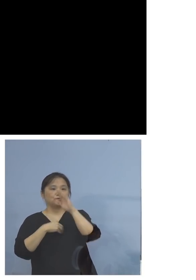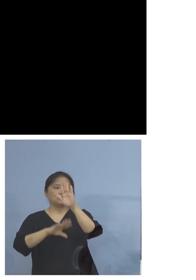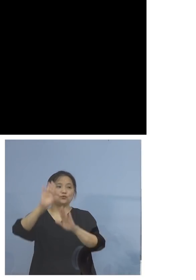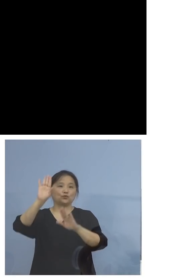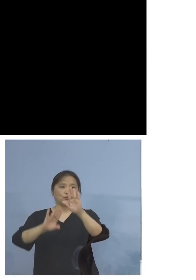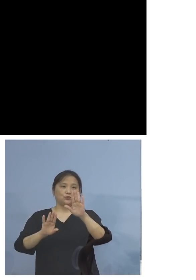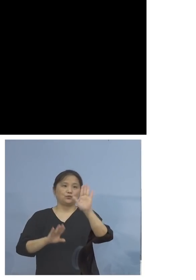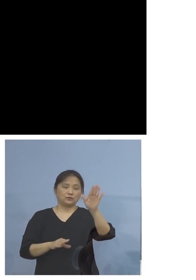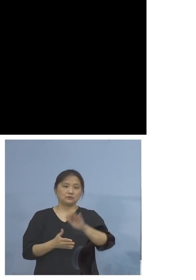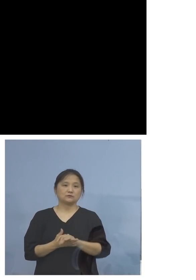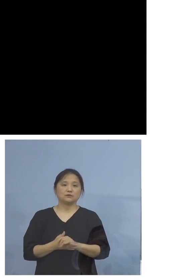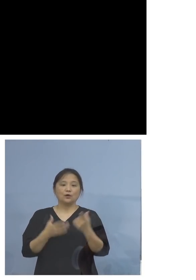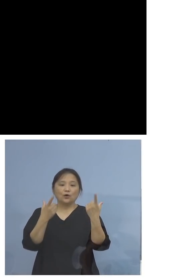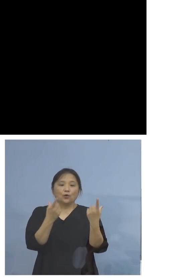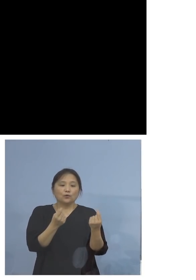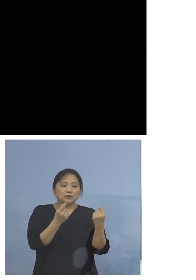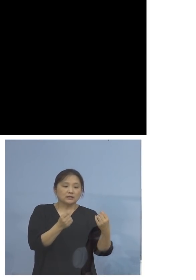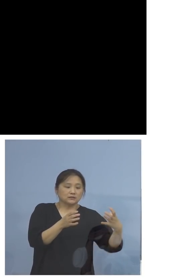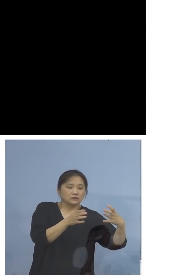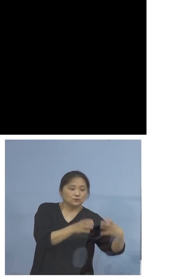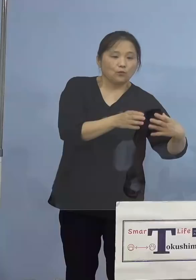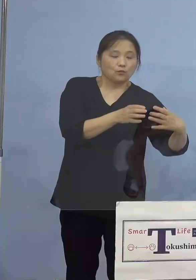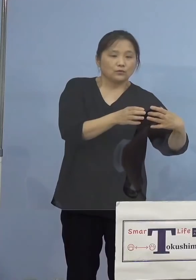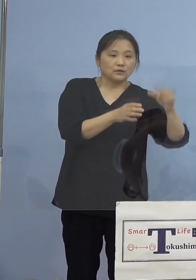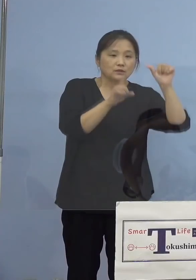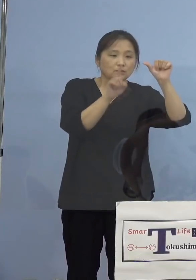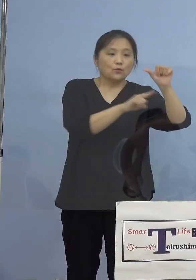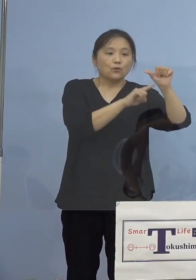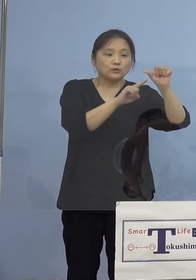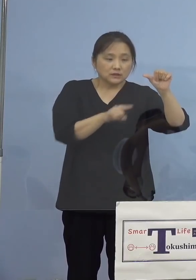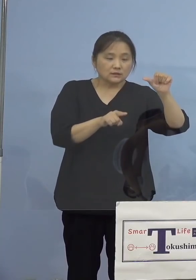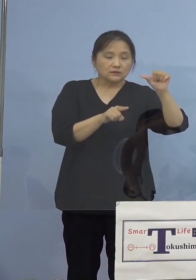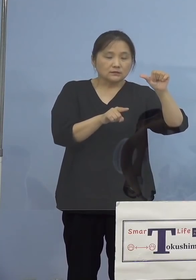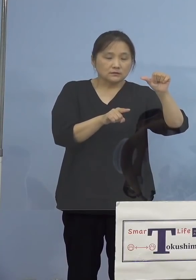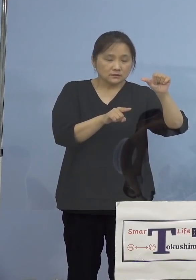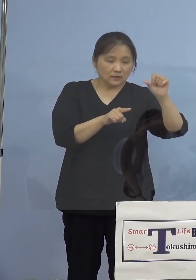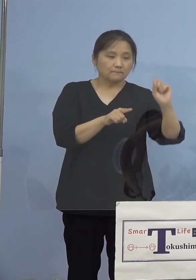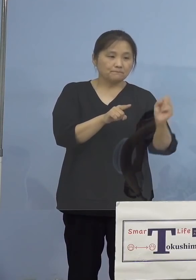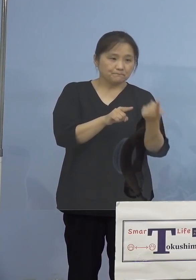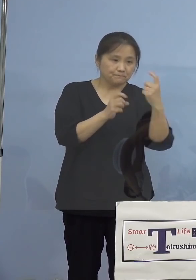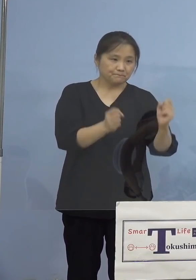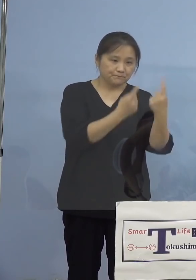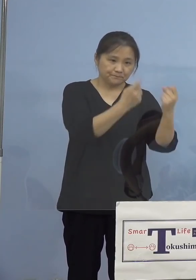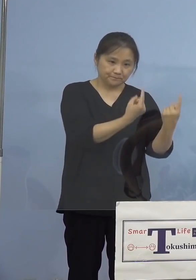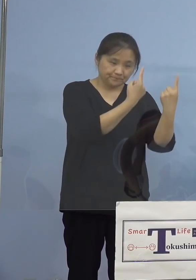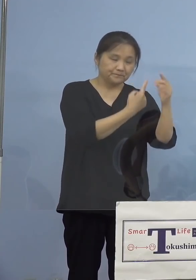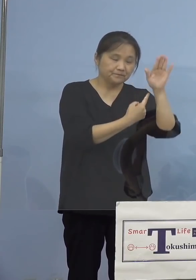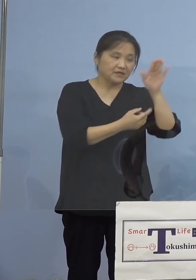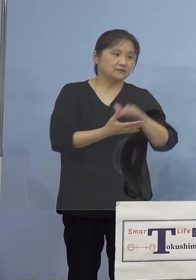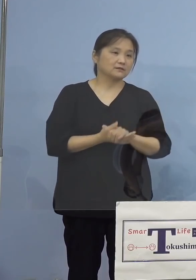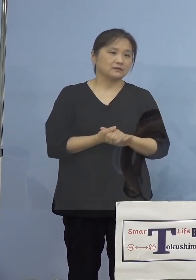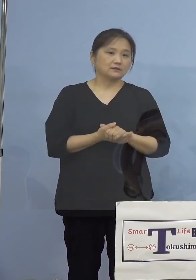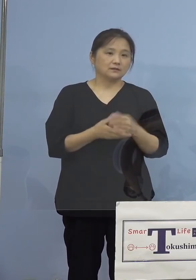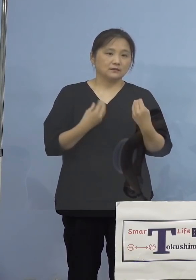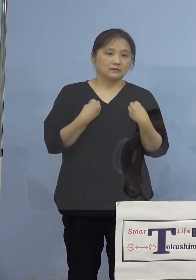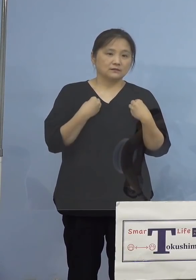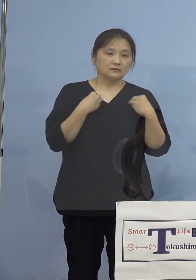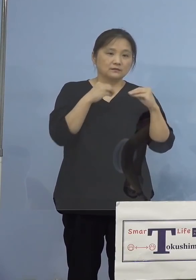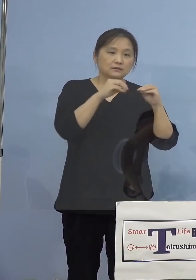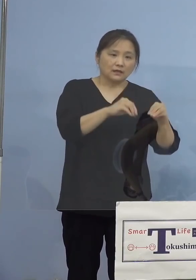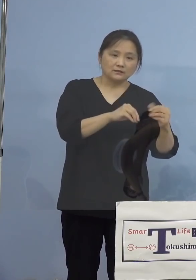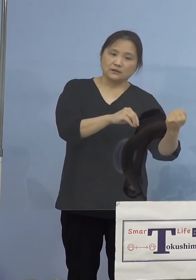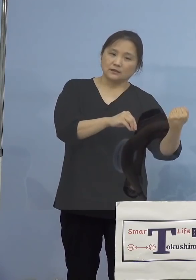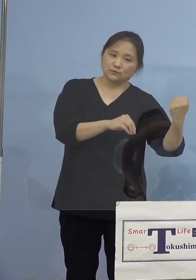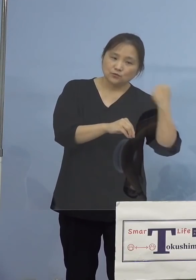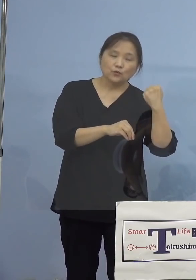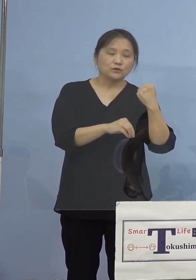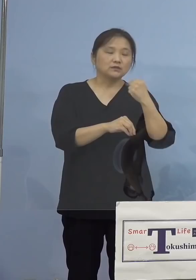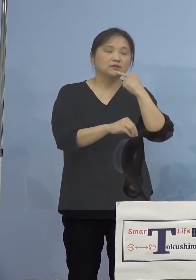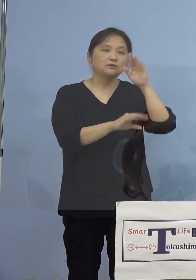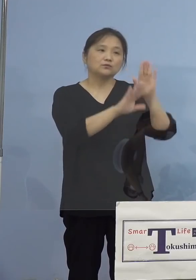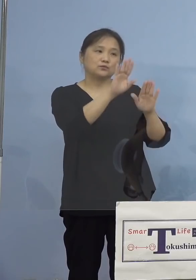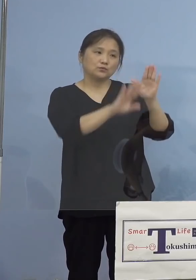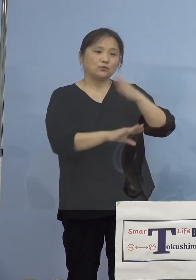しかも同じ部署で5名が一時にということで ありますので、いかに感染力が強いのか